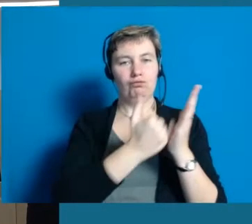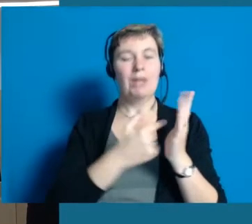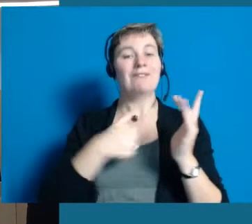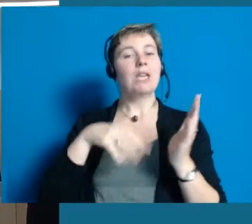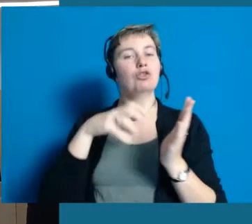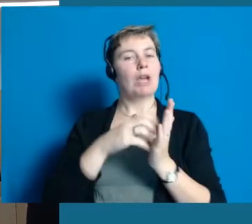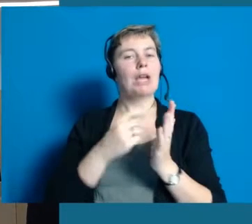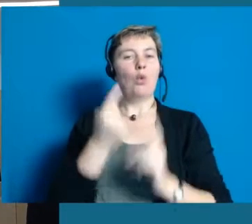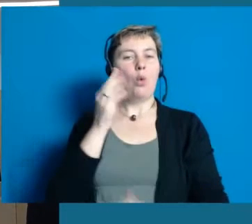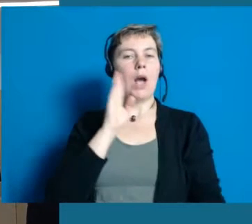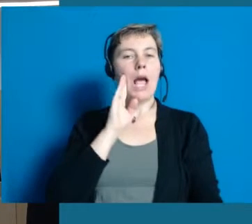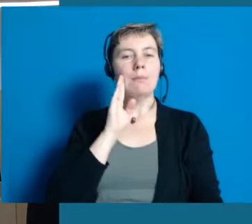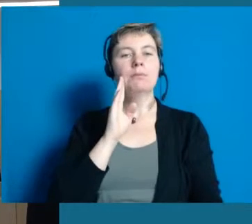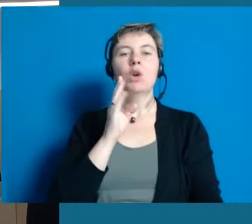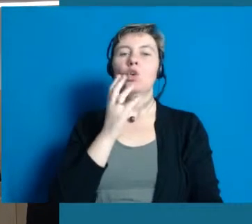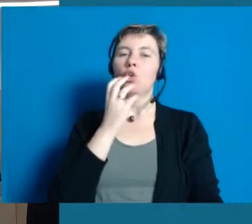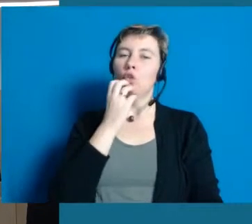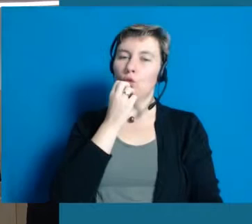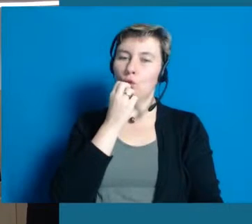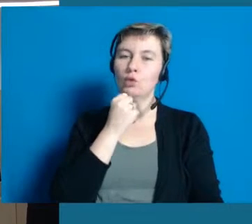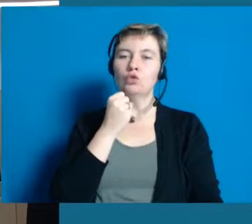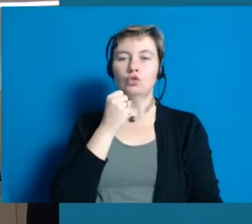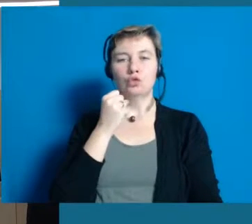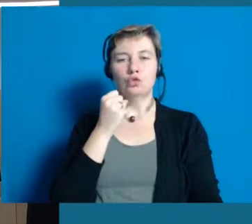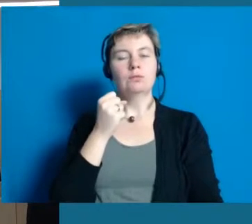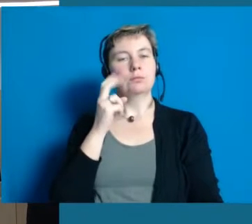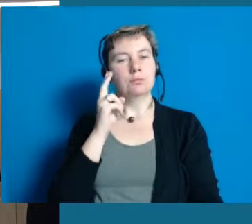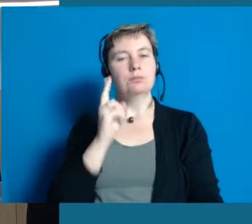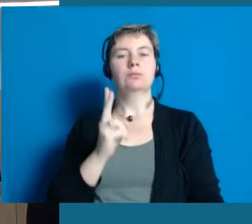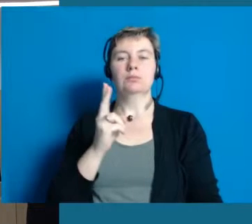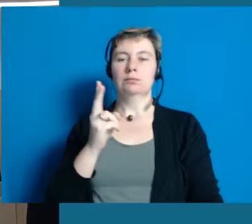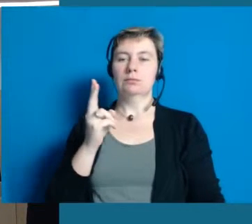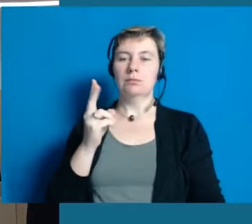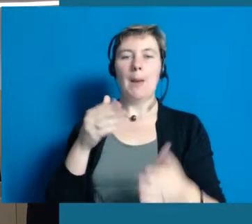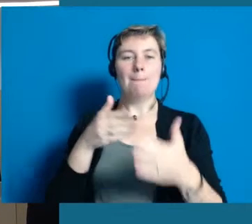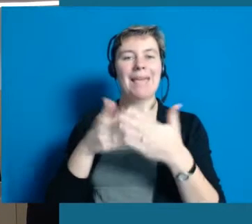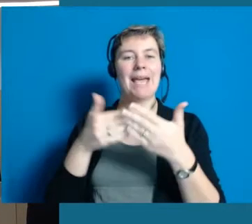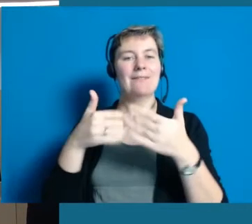Wir möchten gerne als Stadt Hochheim ein inklusives Gemeinwesen schaffen